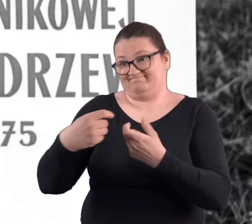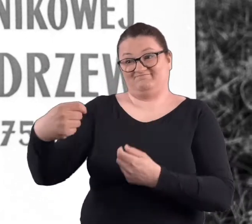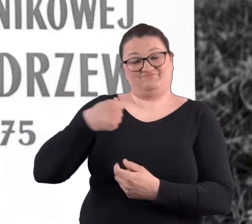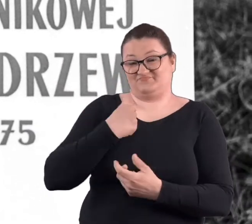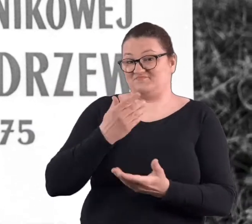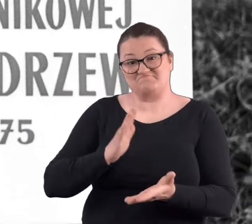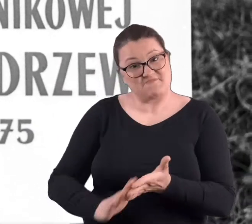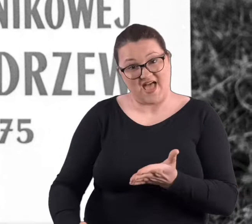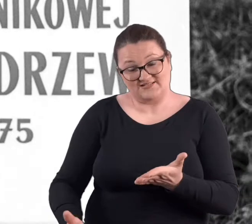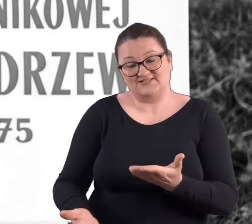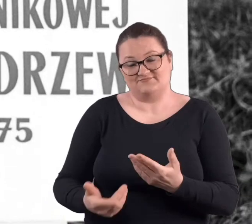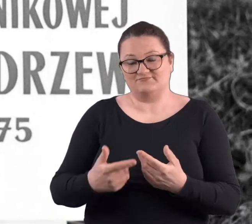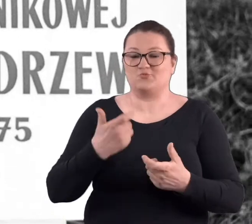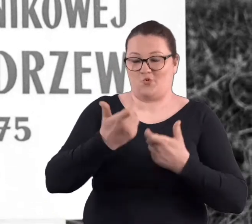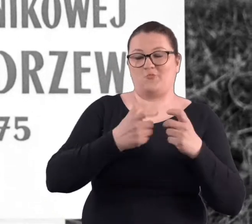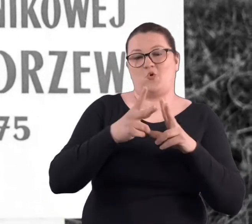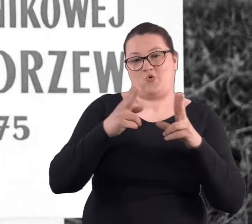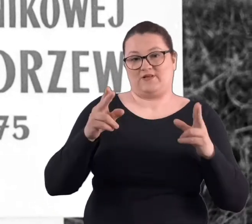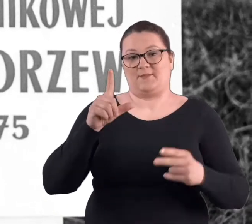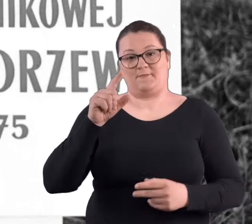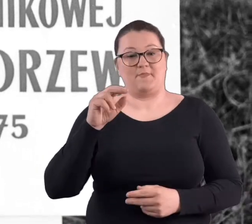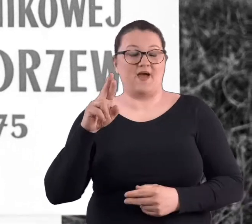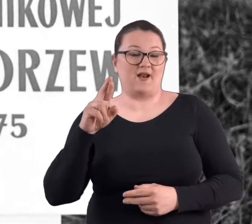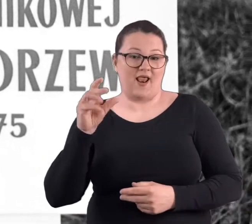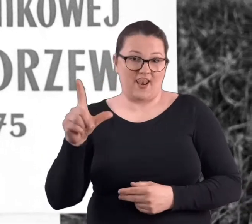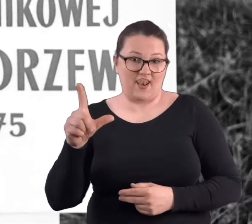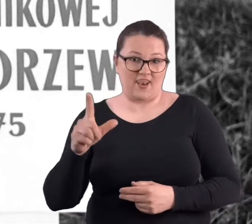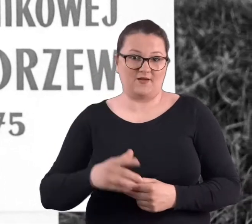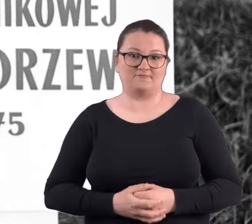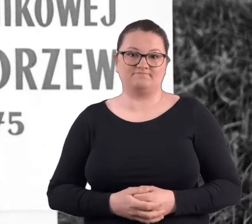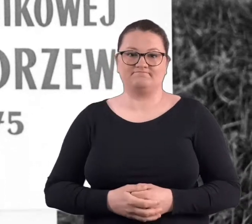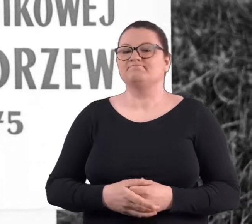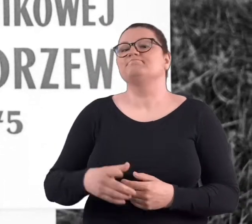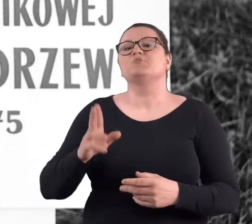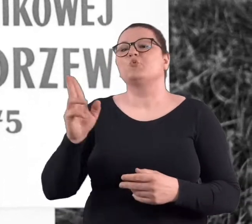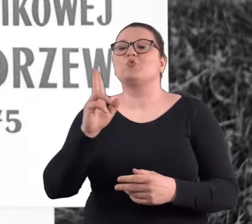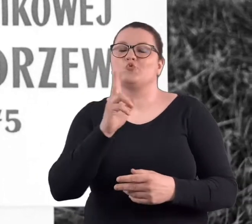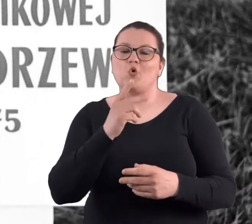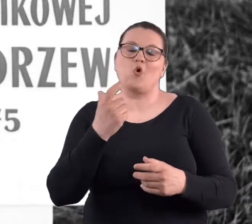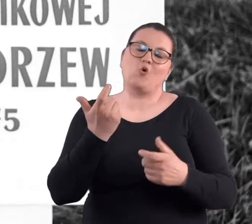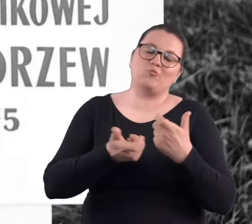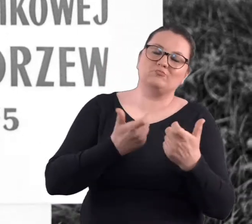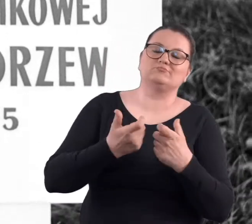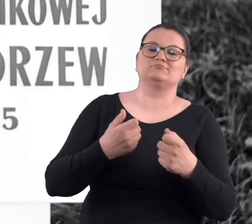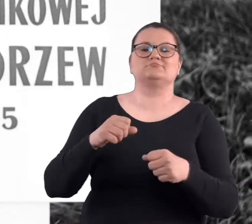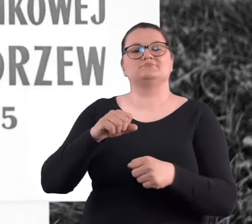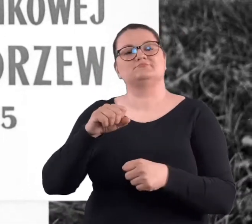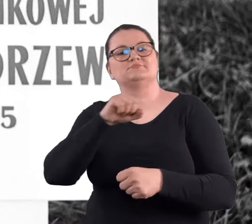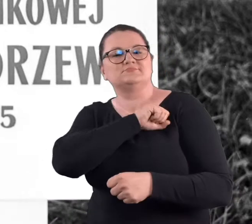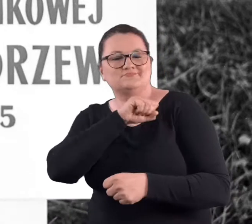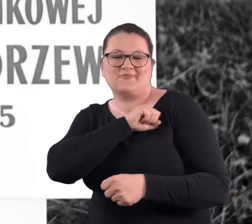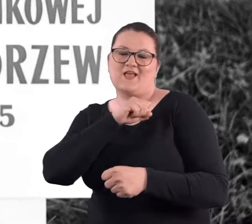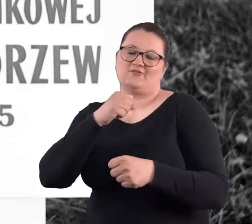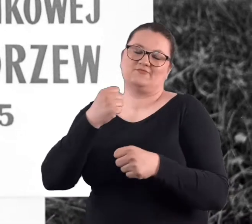wykonywana w czasach PRL-u. Przez pracowników zakładów pracy poznańskich